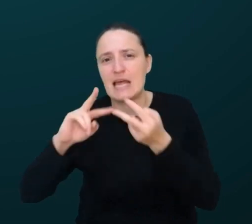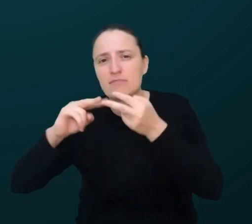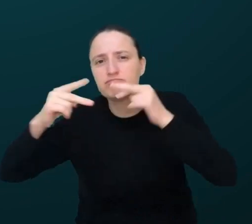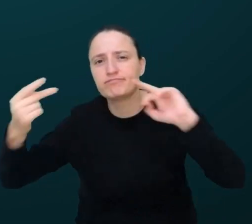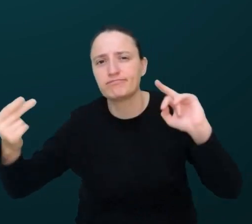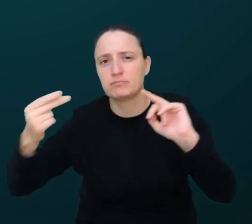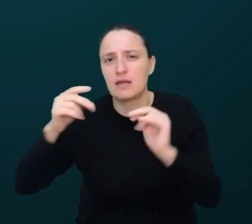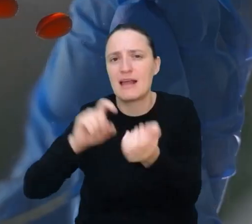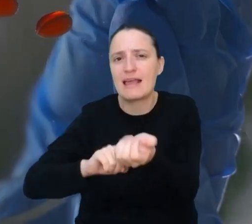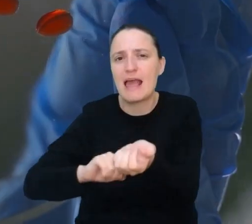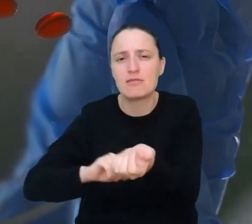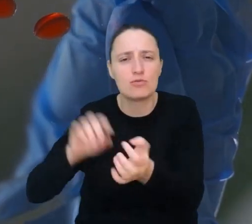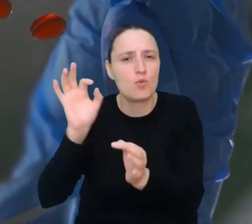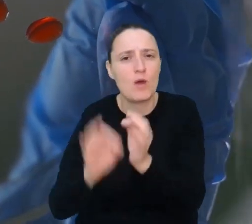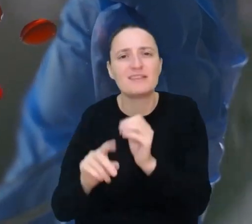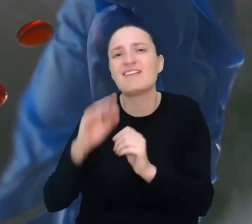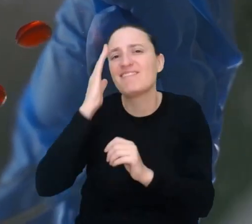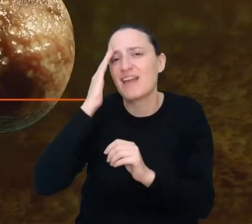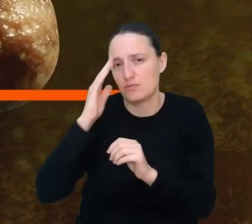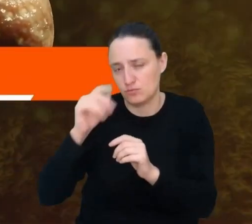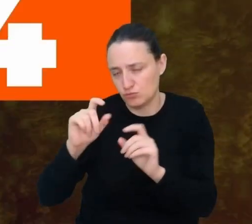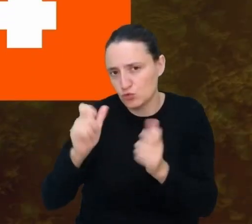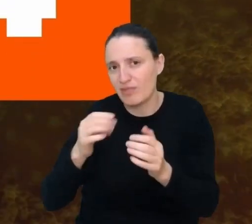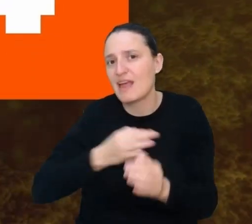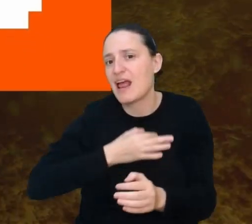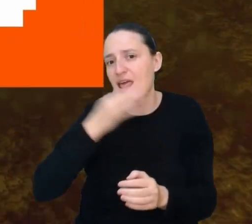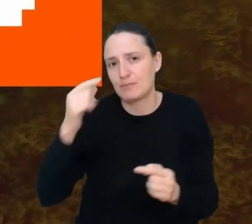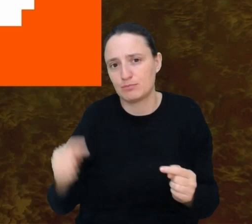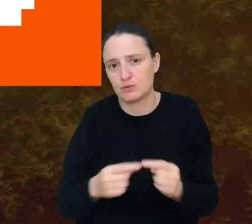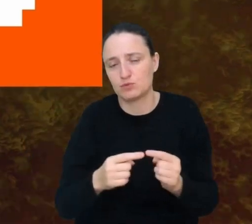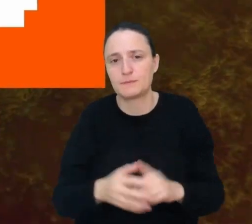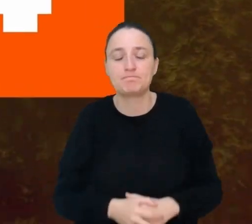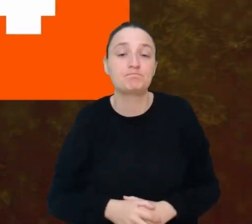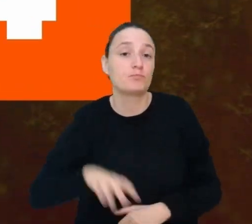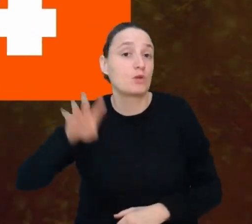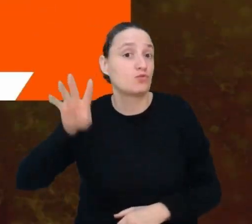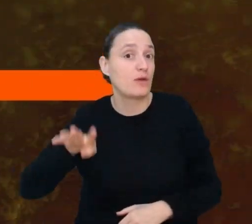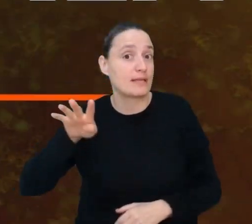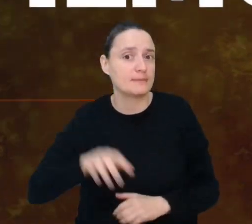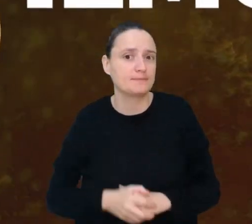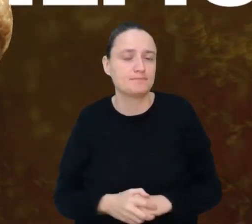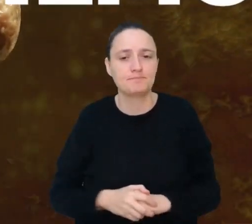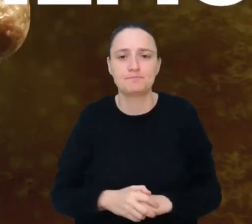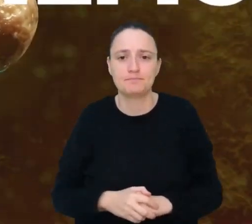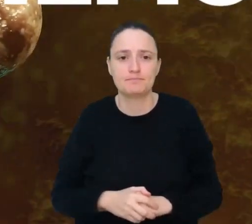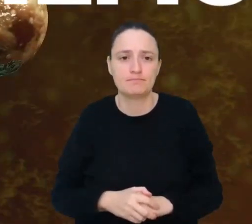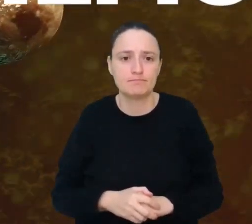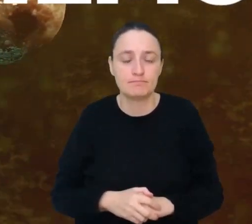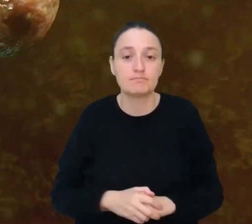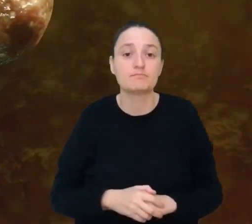i będziesz wiedzieć, co zadziała na pacjenta najlepiej. Miejsce 4. Instalator biofilmu.